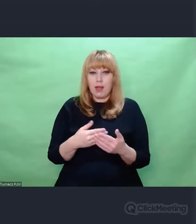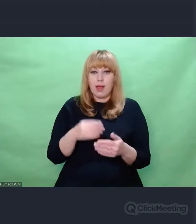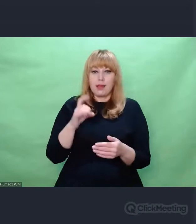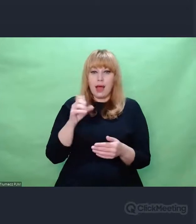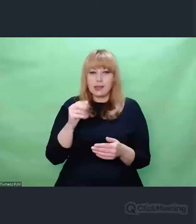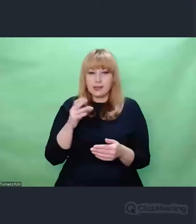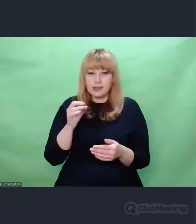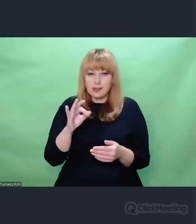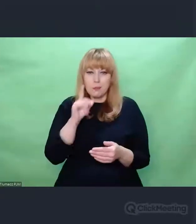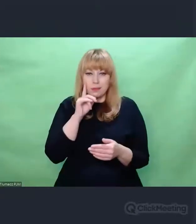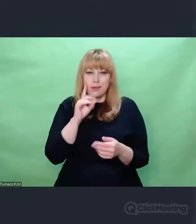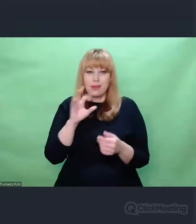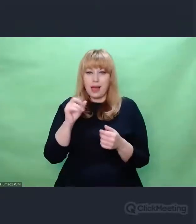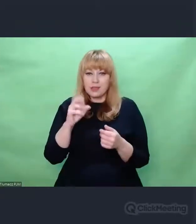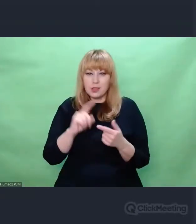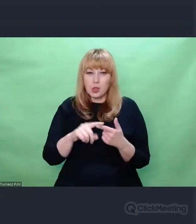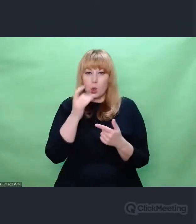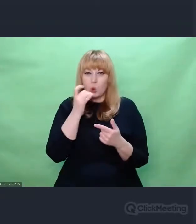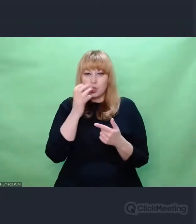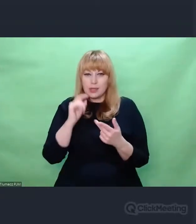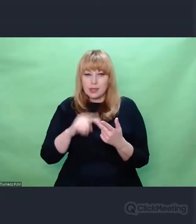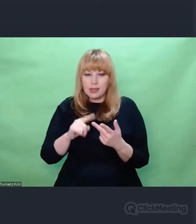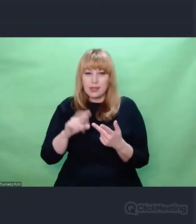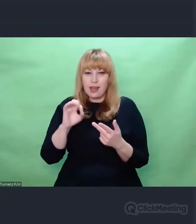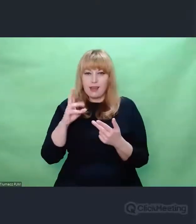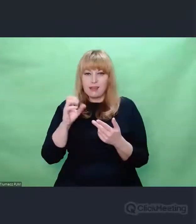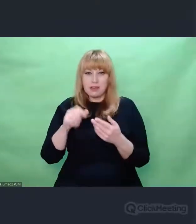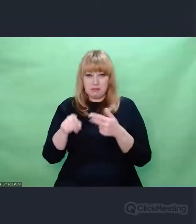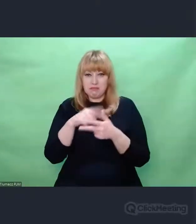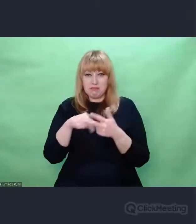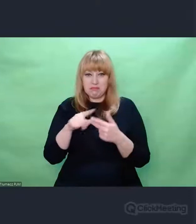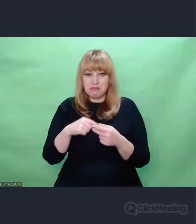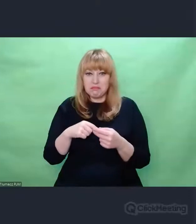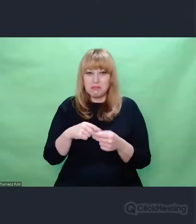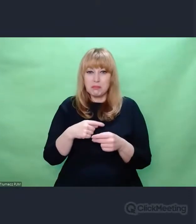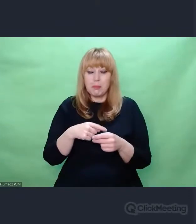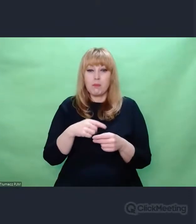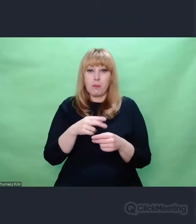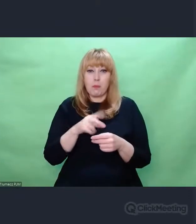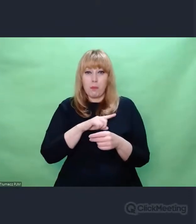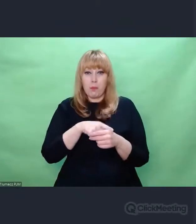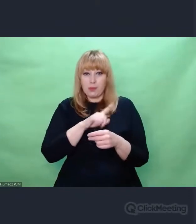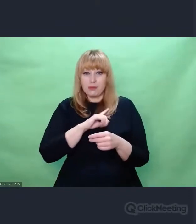potrafili ułożyć z informacji, które do nich docierały,